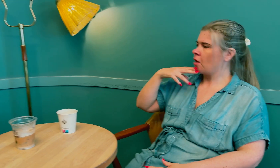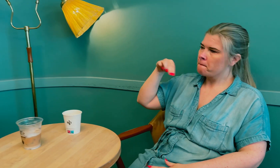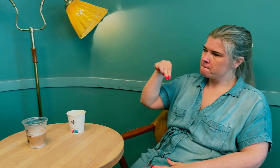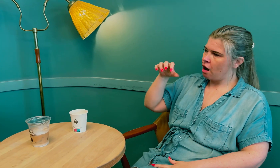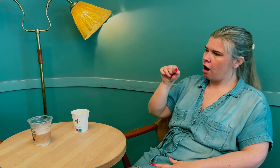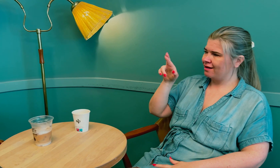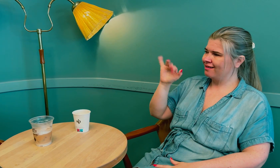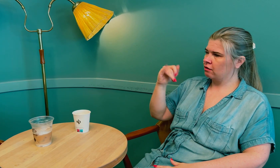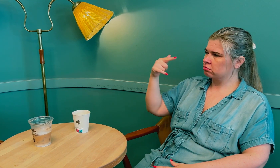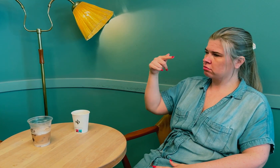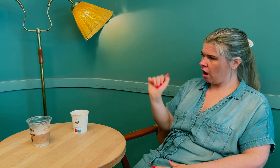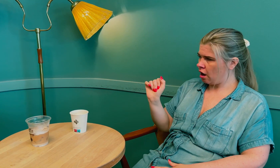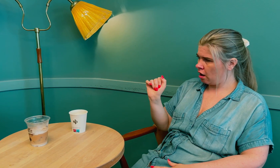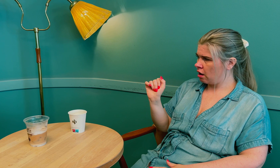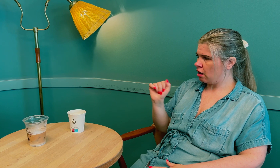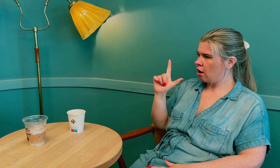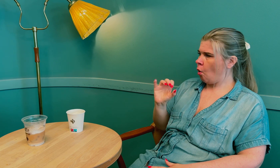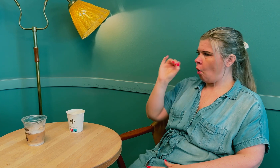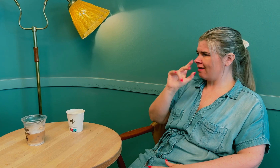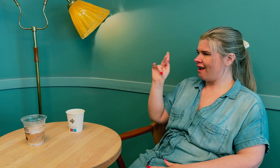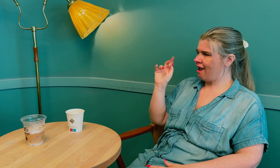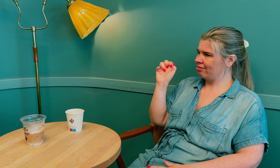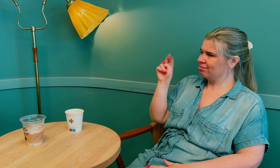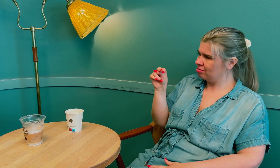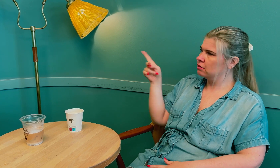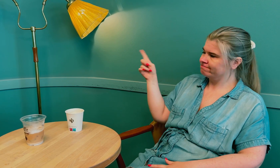Hun heter Marita Løkken.